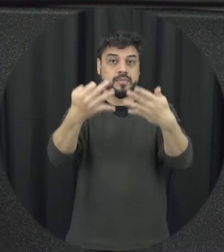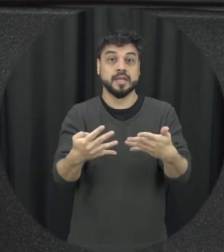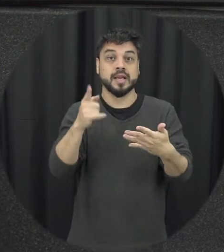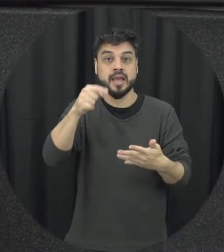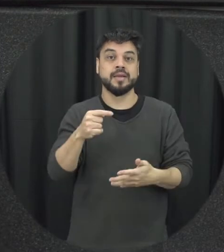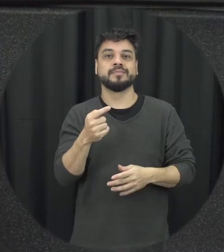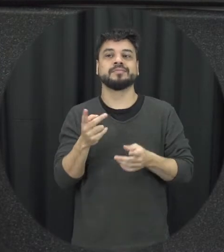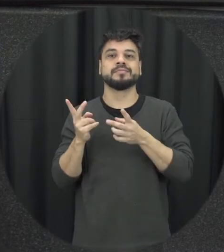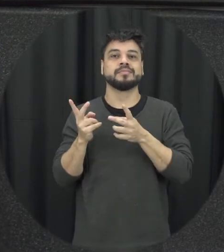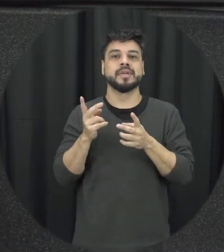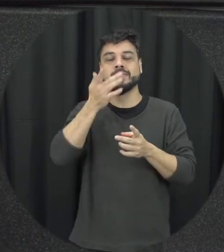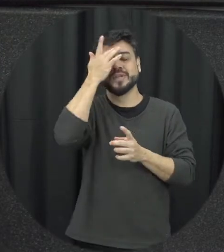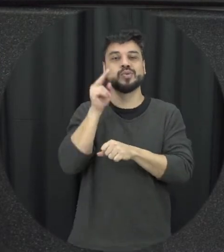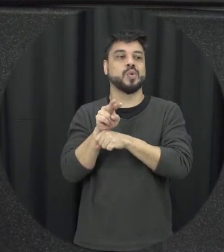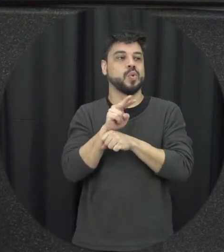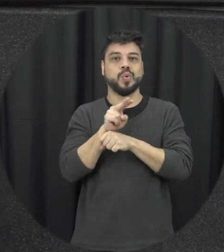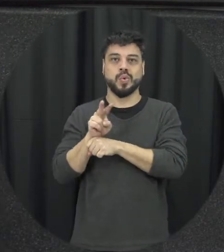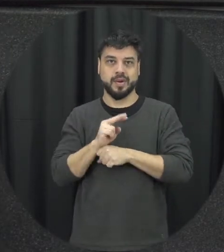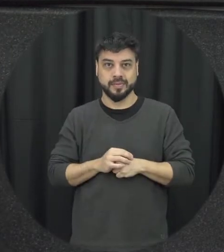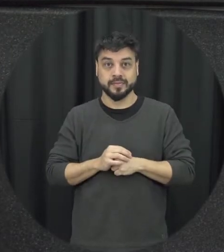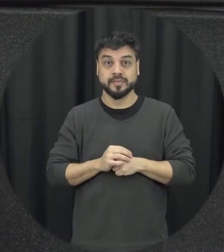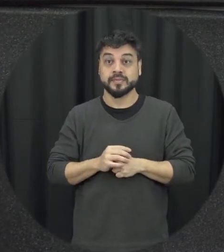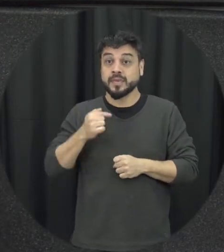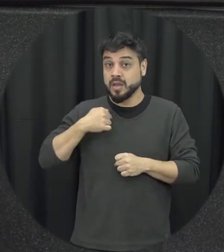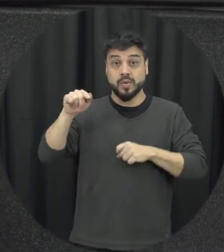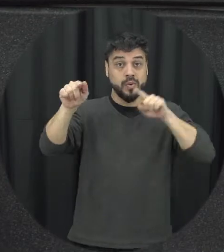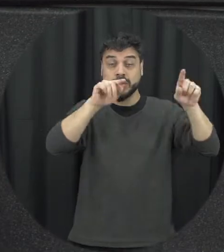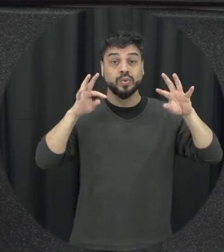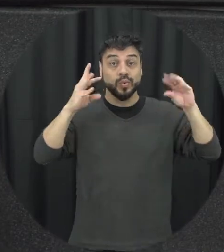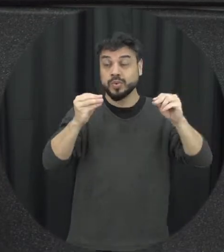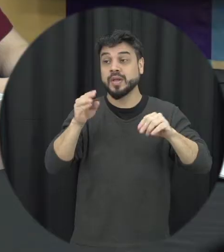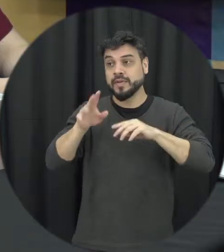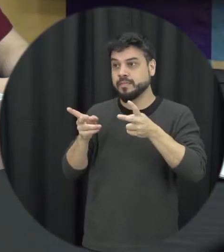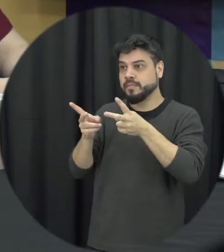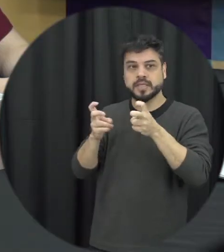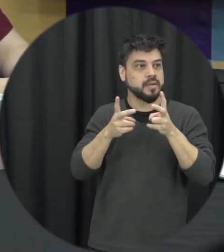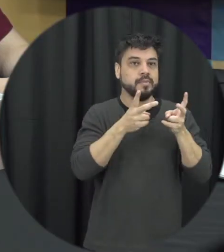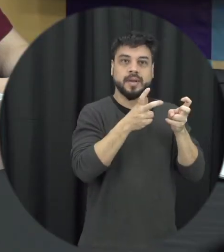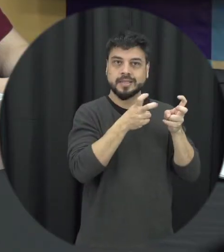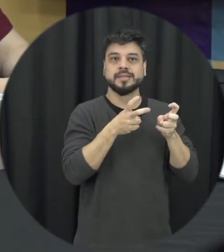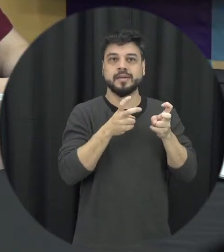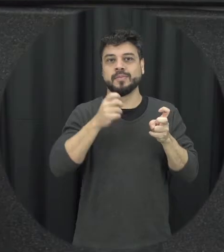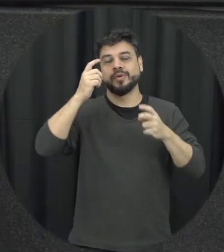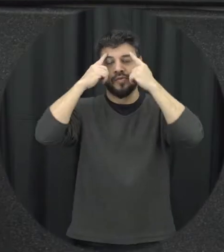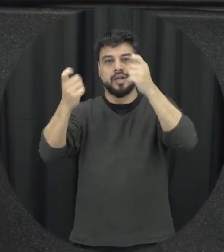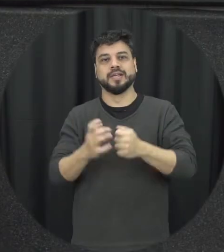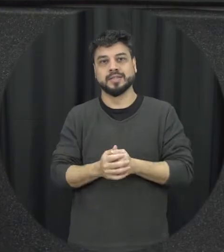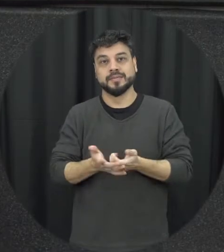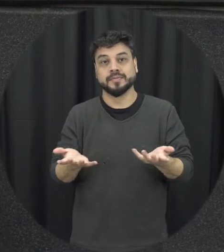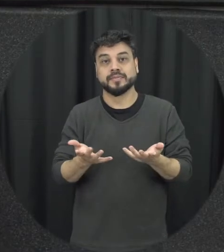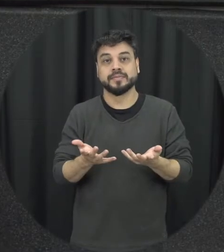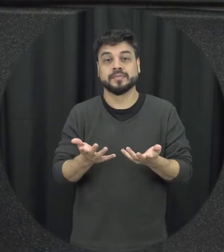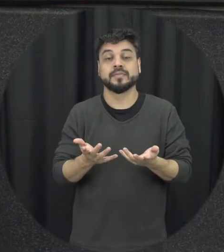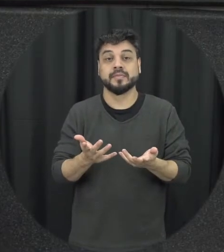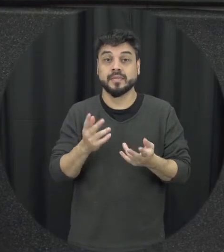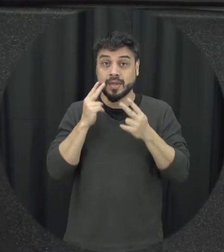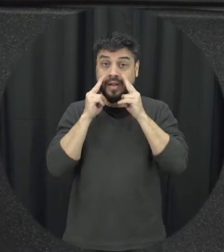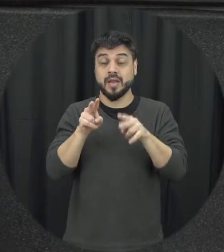todos nós fomos potenciais espectadores situações de violência é claro que somos também potenciais